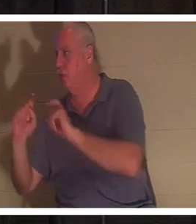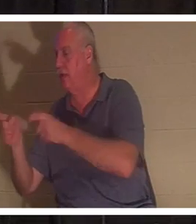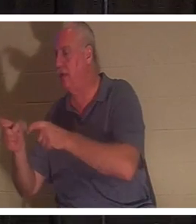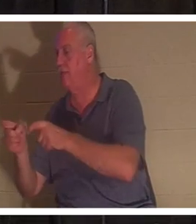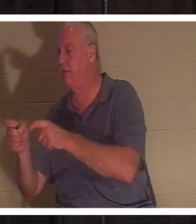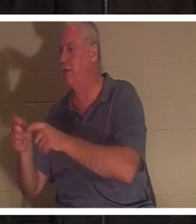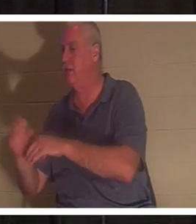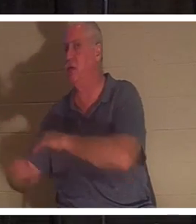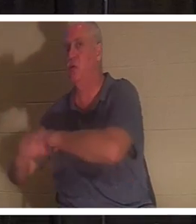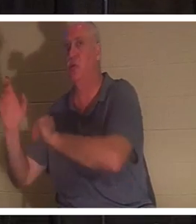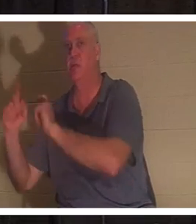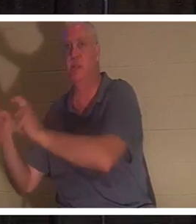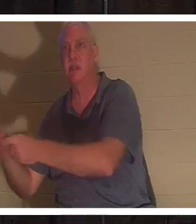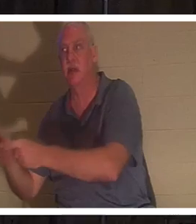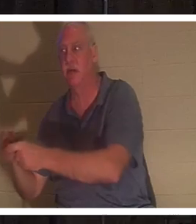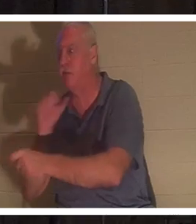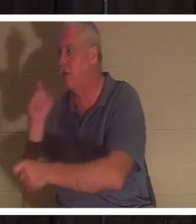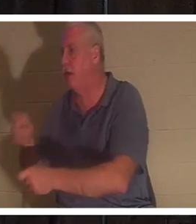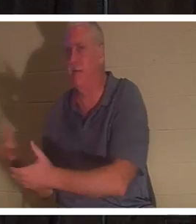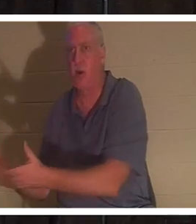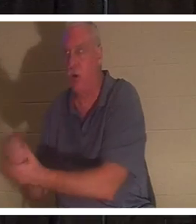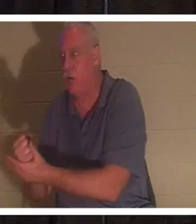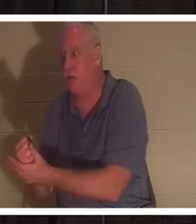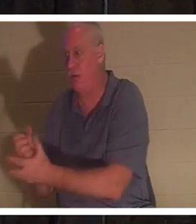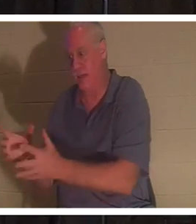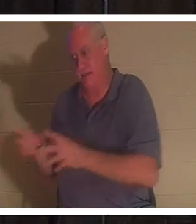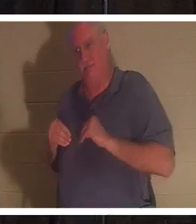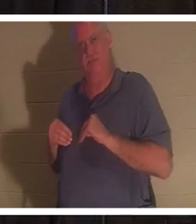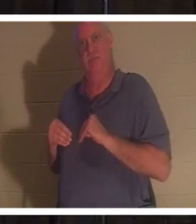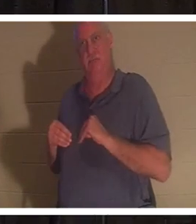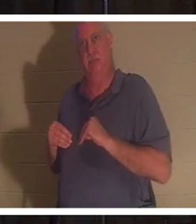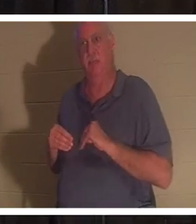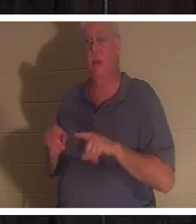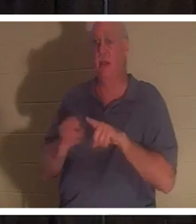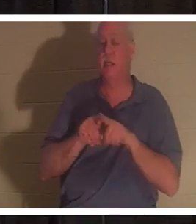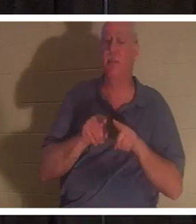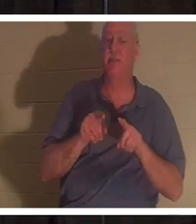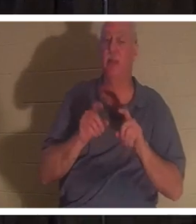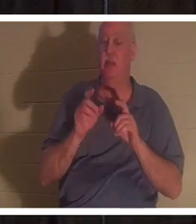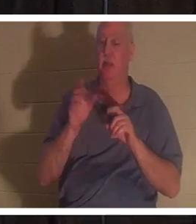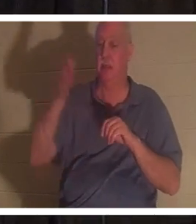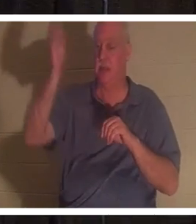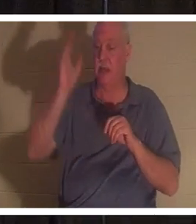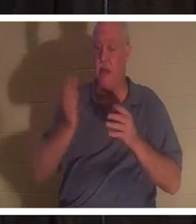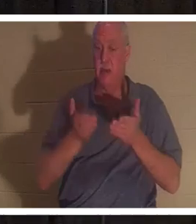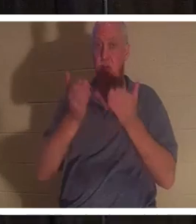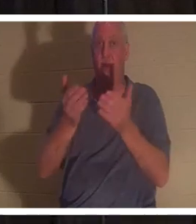做任何事情来赚取它。他们只是收到它。神向我们每个人提供了